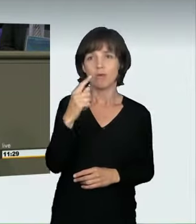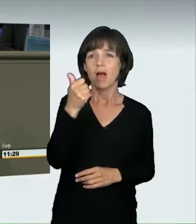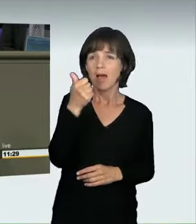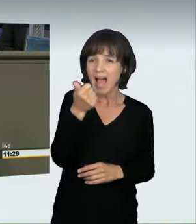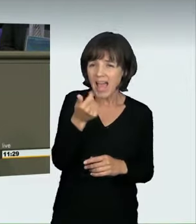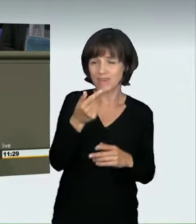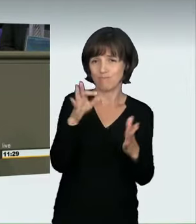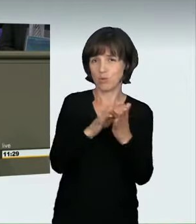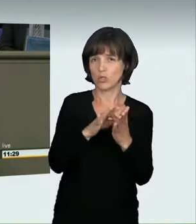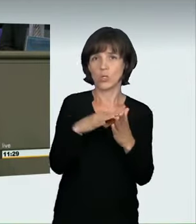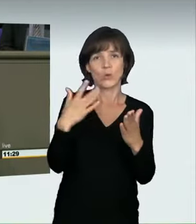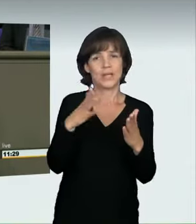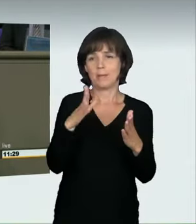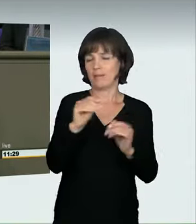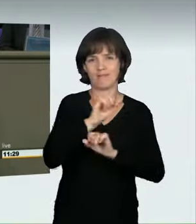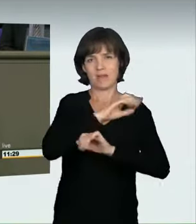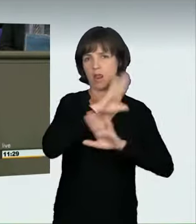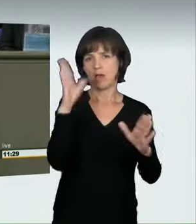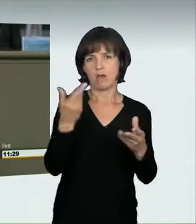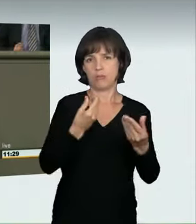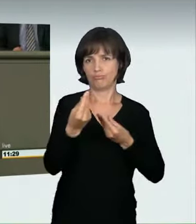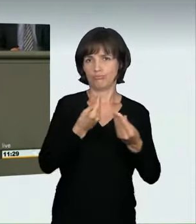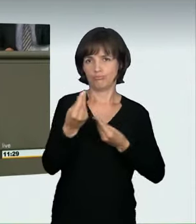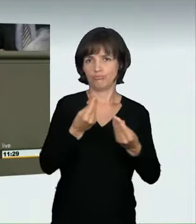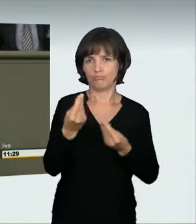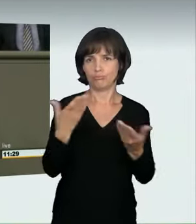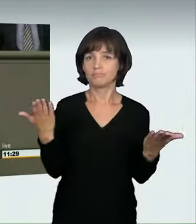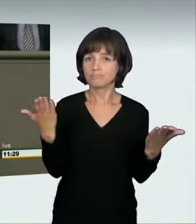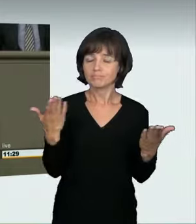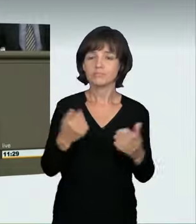nämlich die Fälle, in denen nicht zwei oder mehr Fahrzeuge gegeneinander